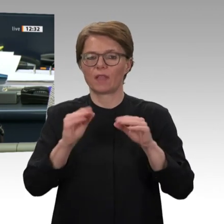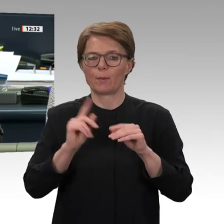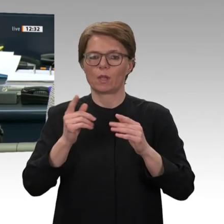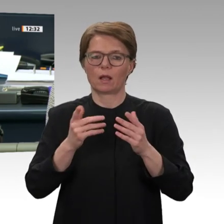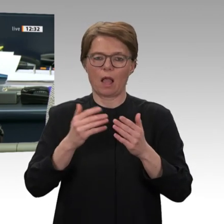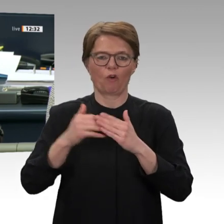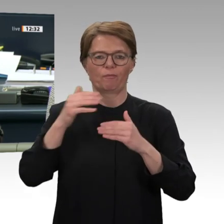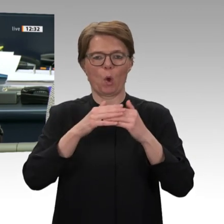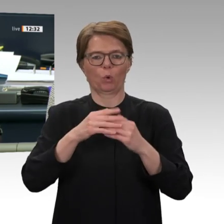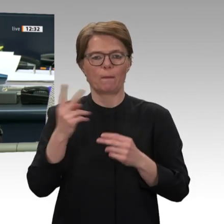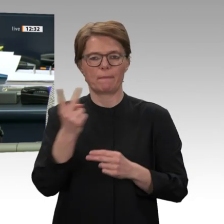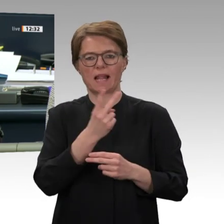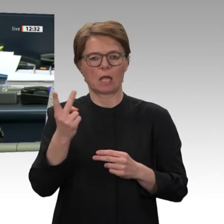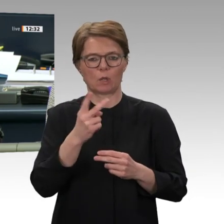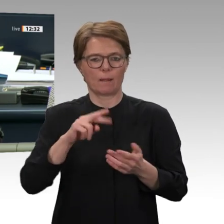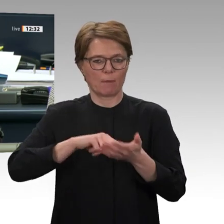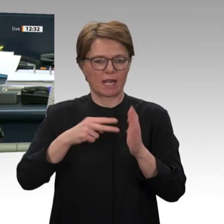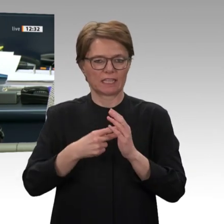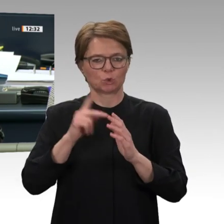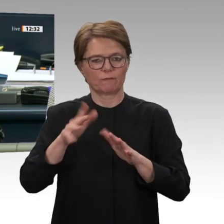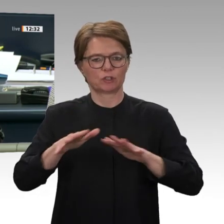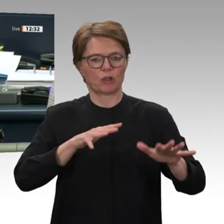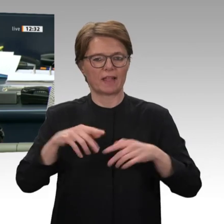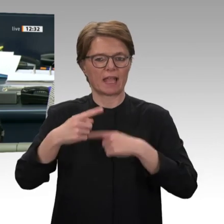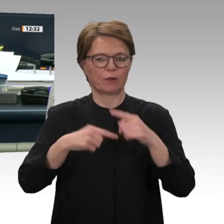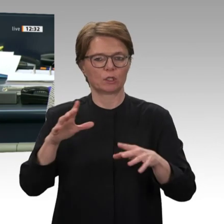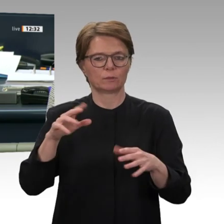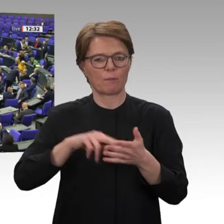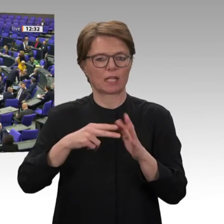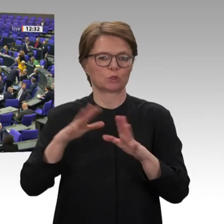mit dem Sudan. Wer stimmt für diesen Antrag?